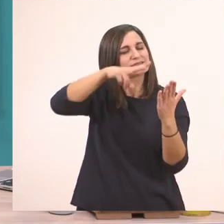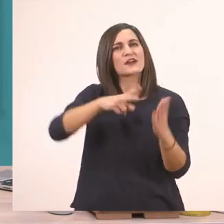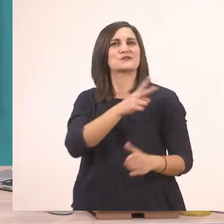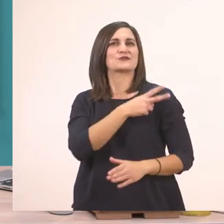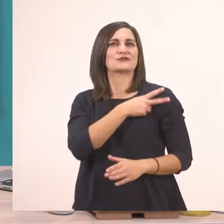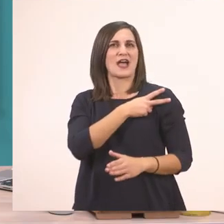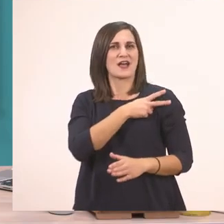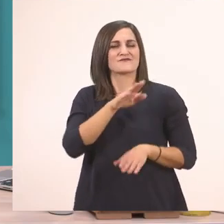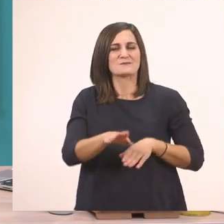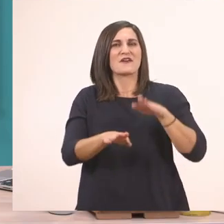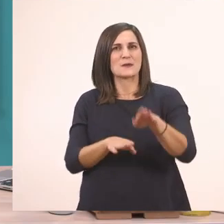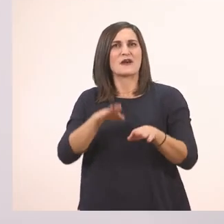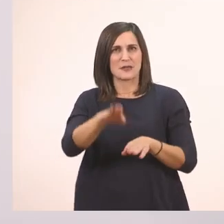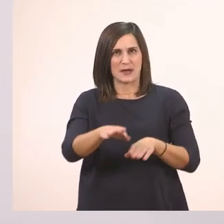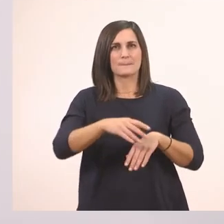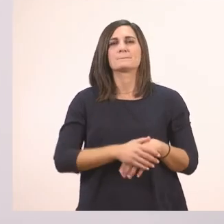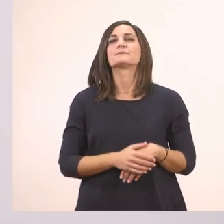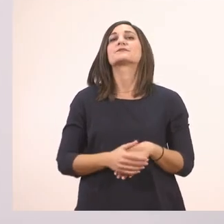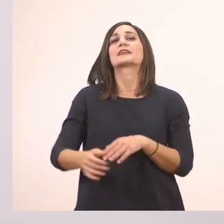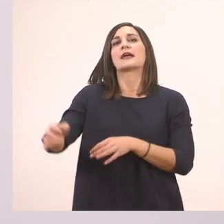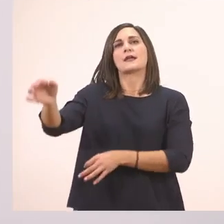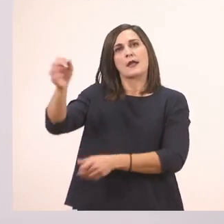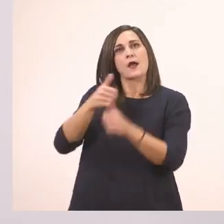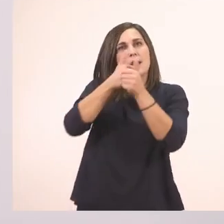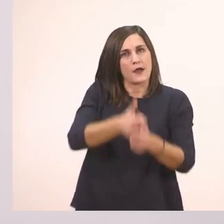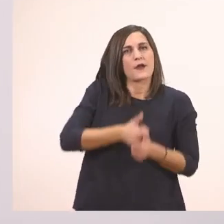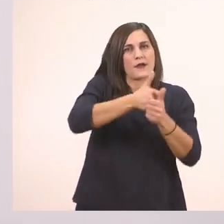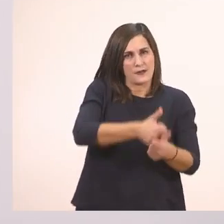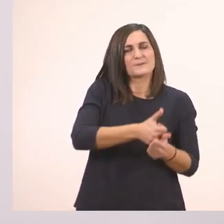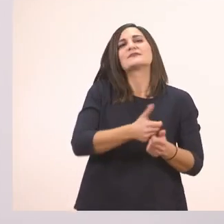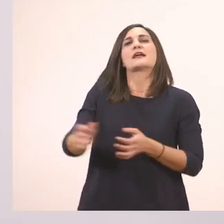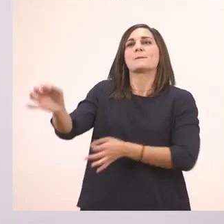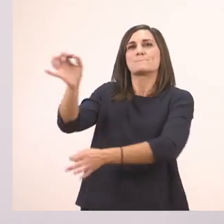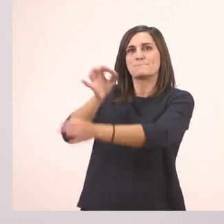Ξεκινάω. Πες μια - πάει όλο μαζί αυτό -